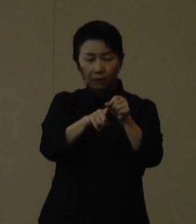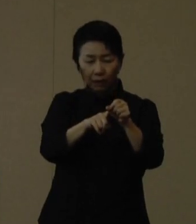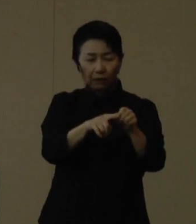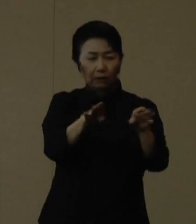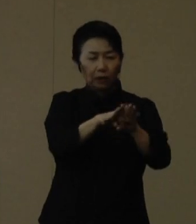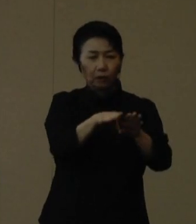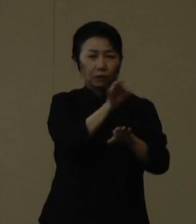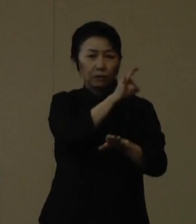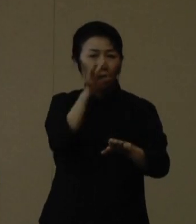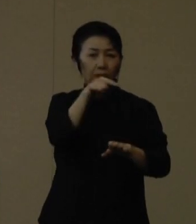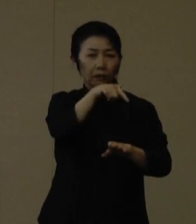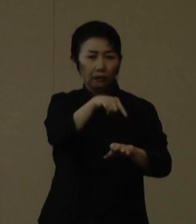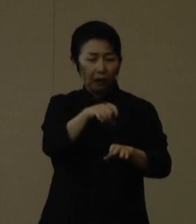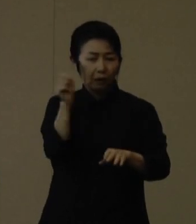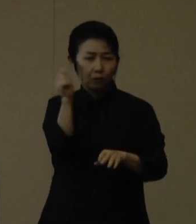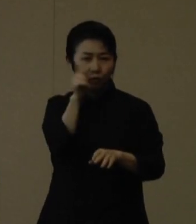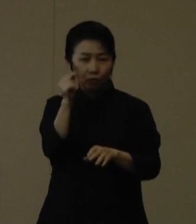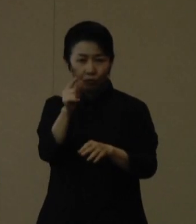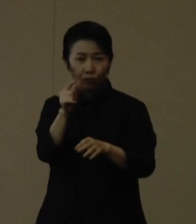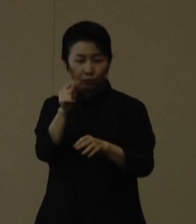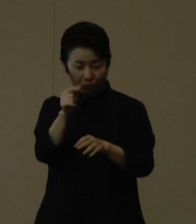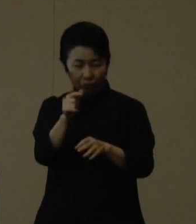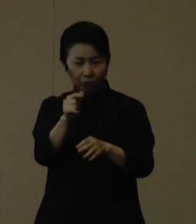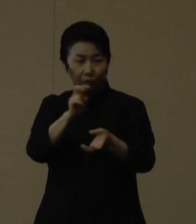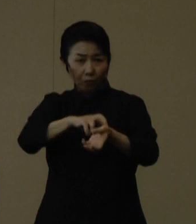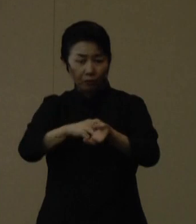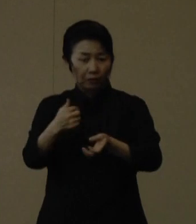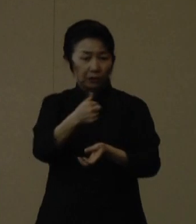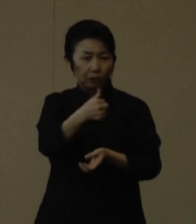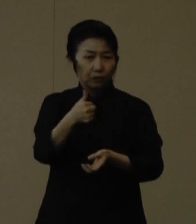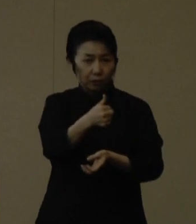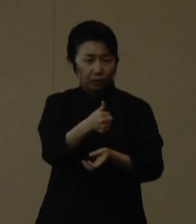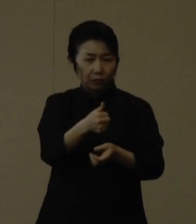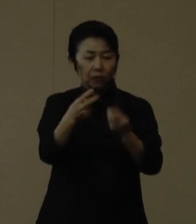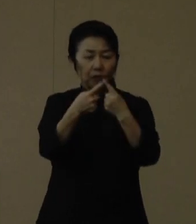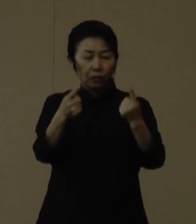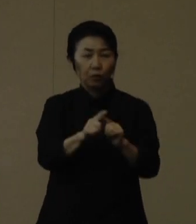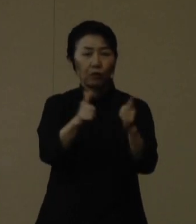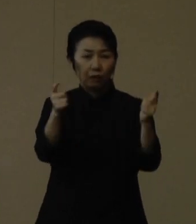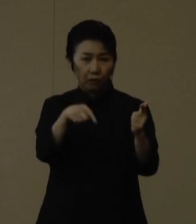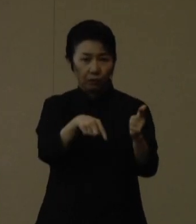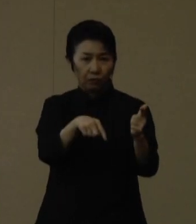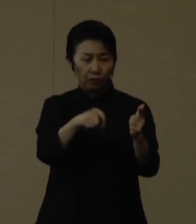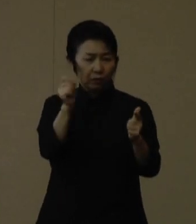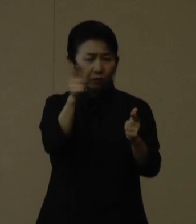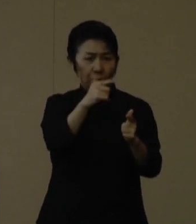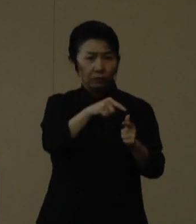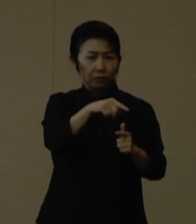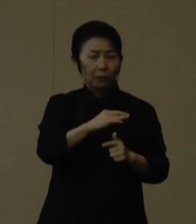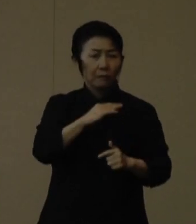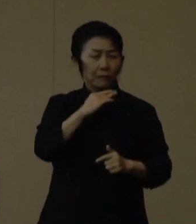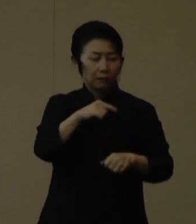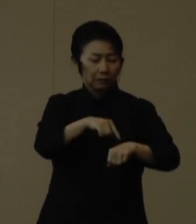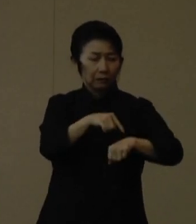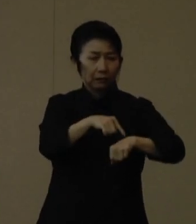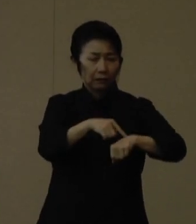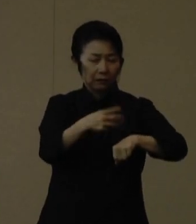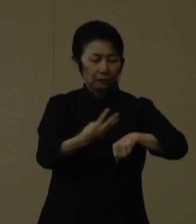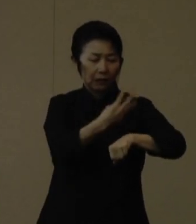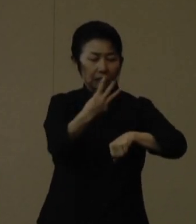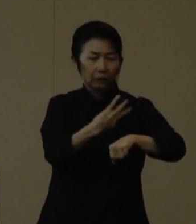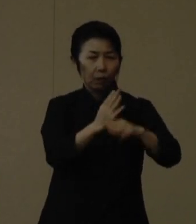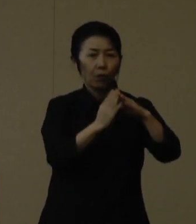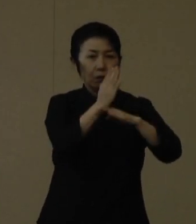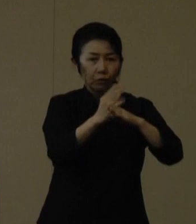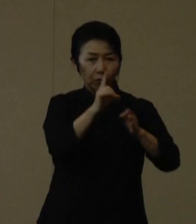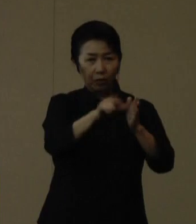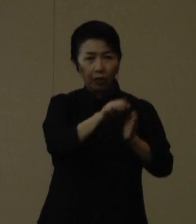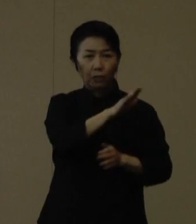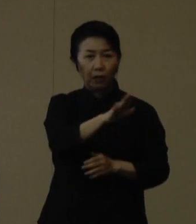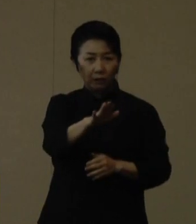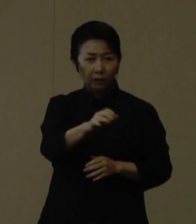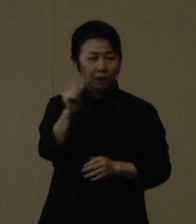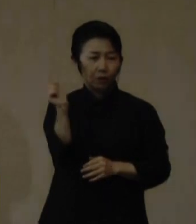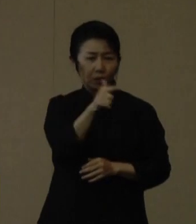救急病院を受診する事例も増えてきております。 救急外来は待ち時間が３時間を超えるなど、救急外来の負担となっております。本来の